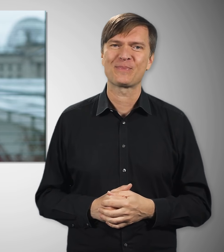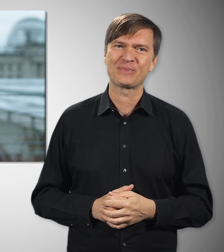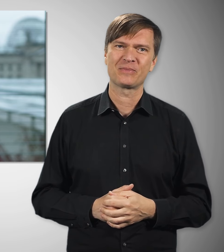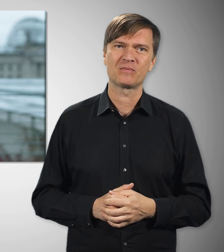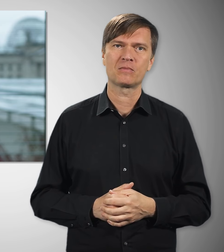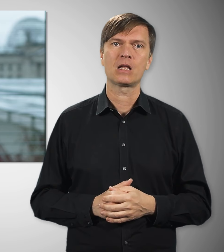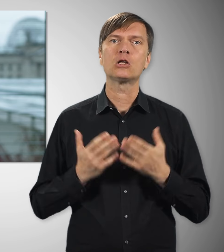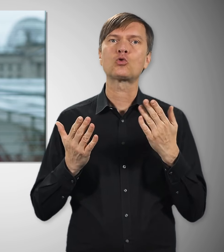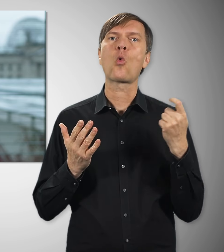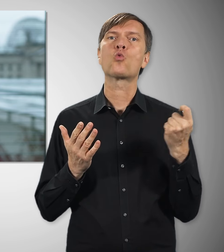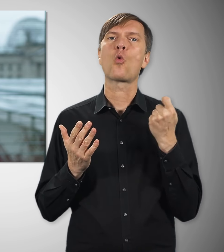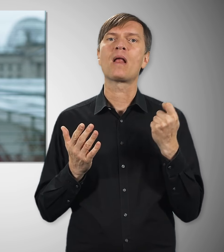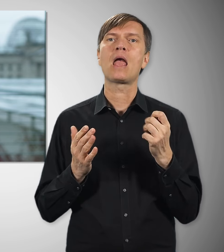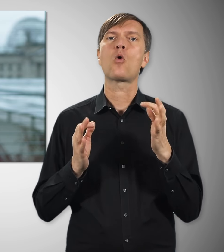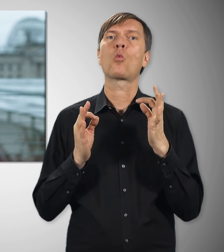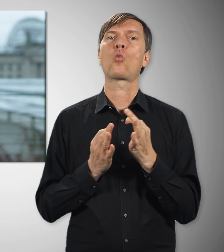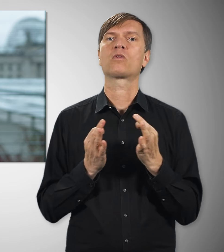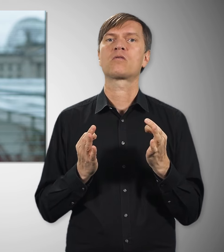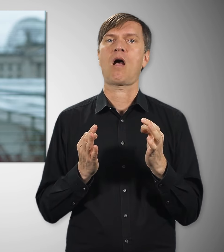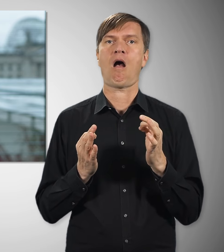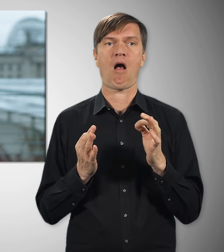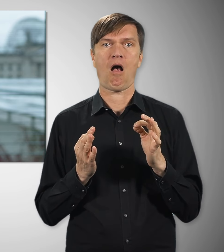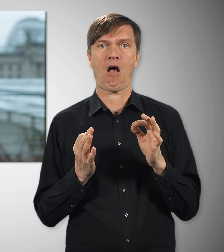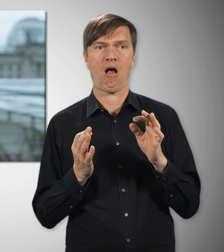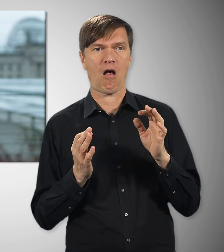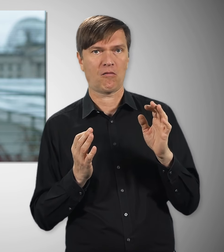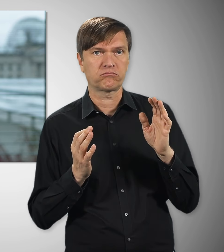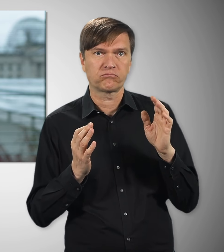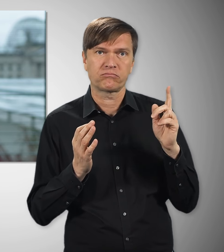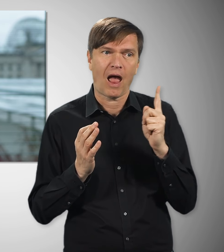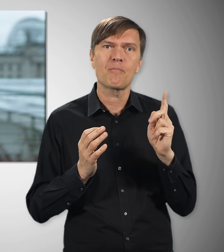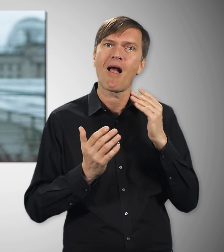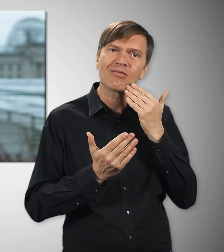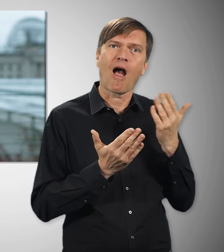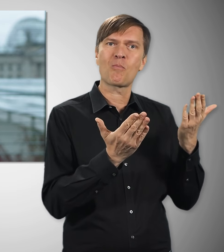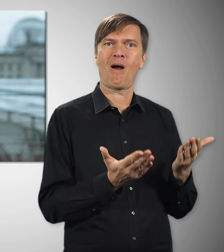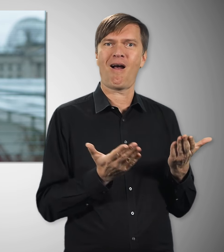Dieser Jahrestag ist ein guter Tag, für das Engagement einmal ganz ausdrücklich „Danke“ zu sagen.